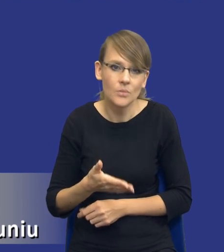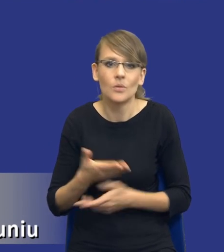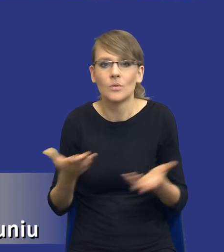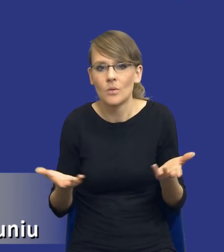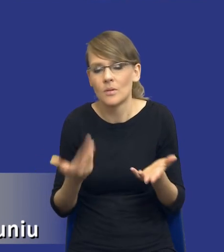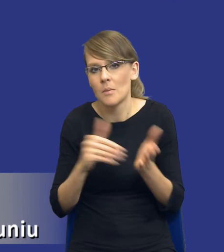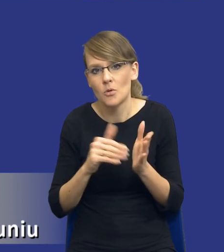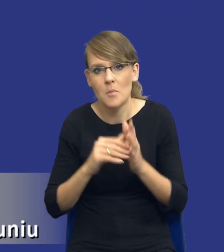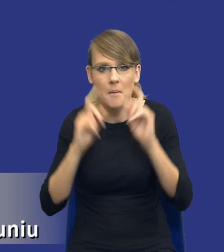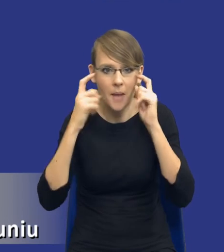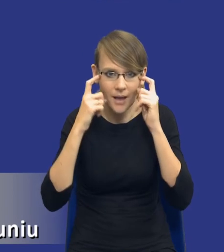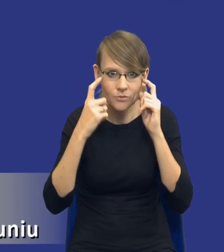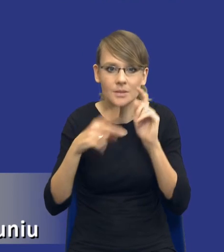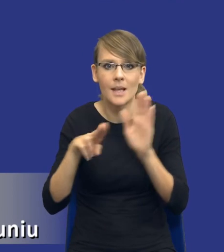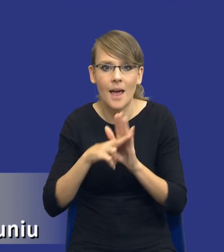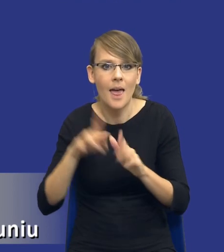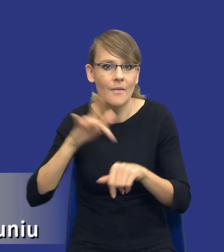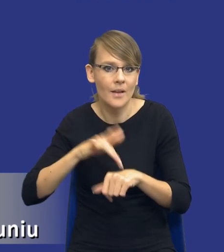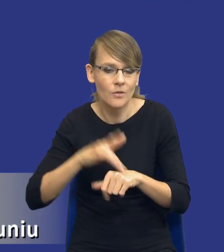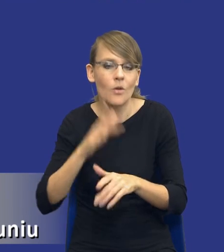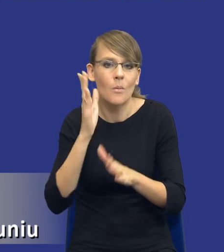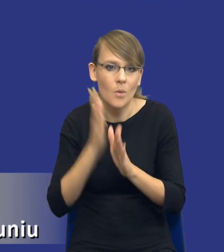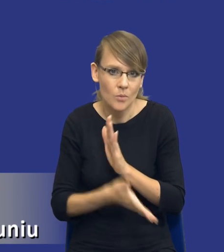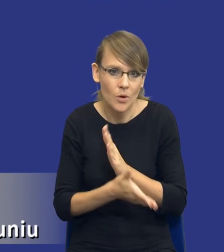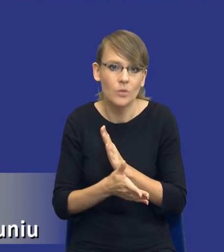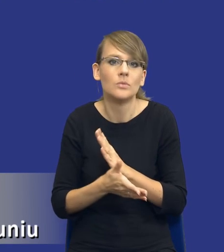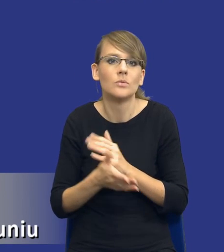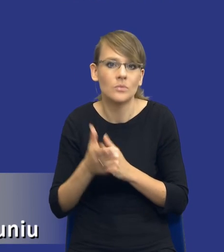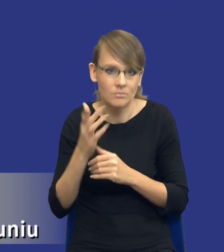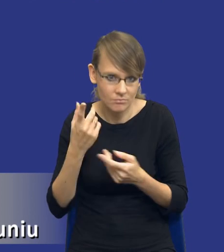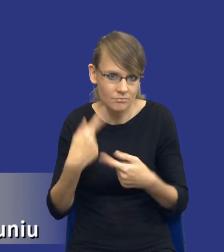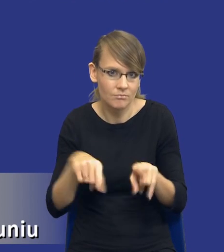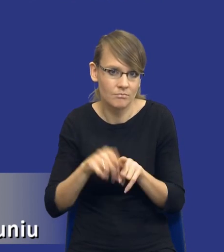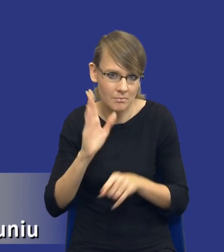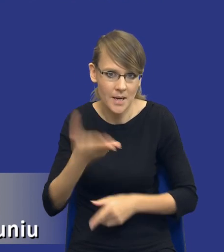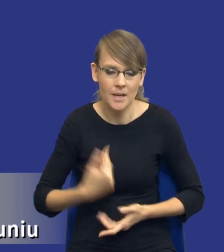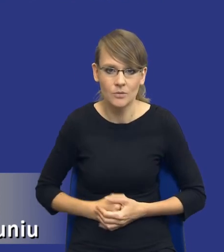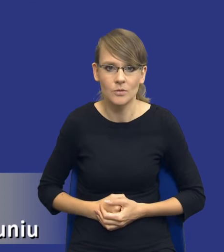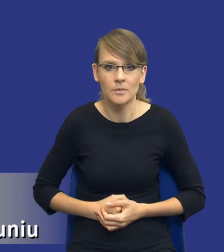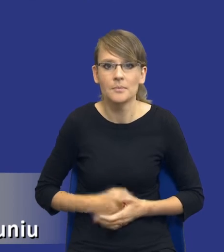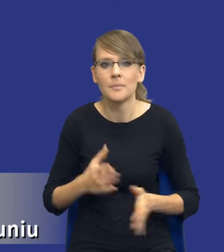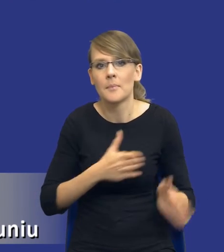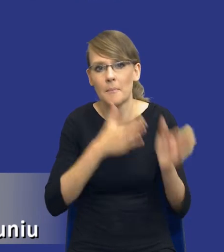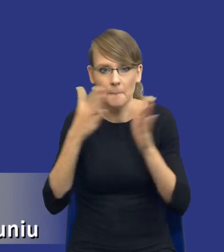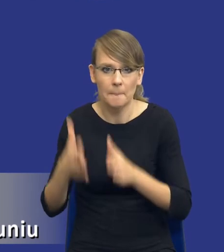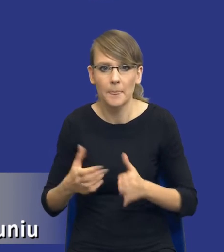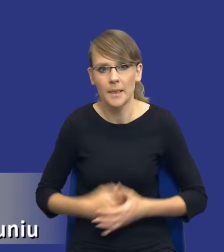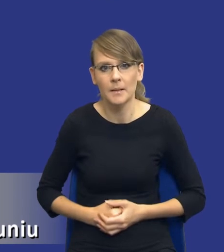martwić, bo zasada efektywności po prostu zostanie zrealizowana. Jeżeli mógłbym prosić o kolejny slajd.